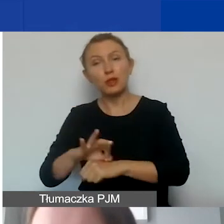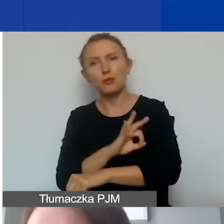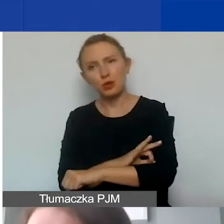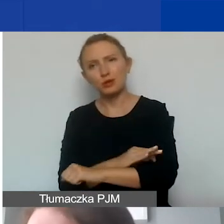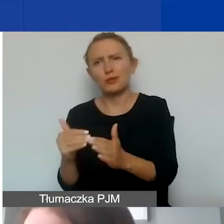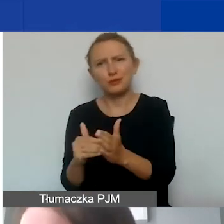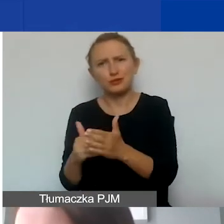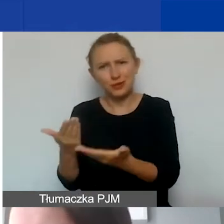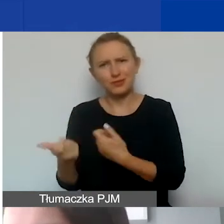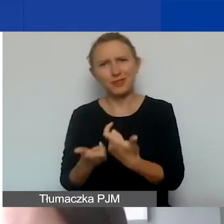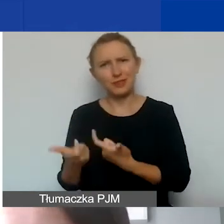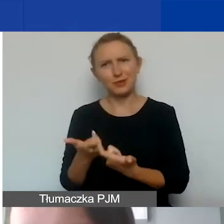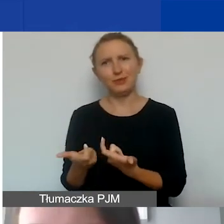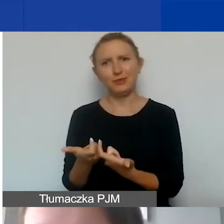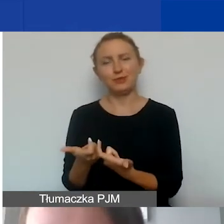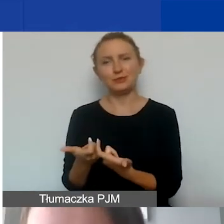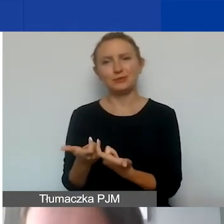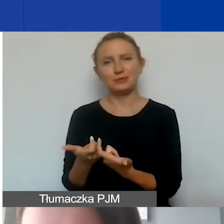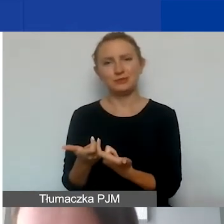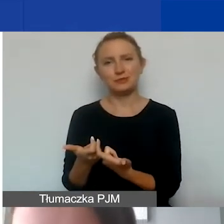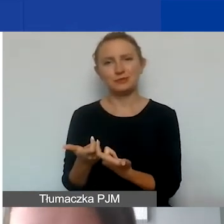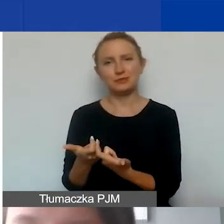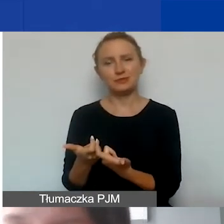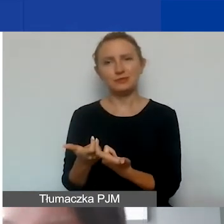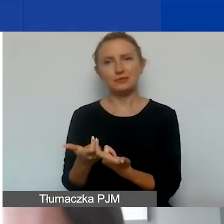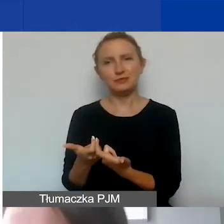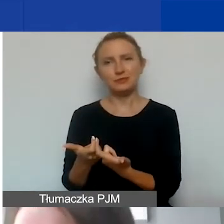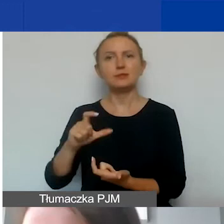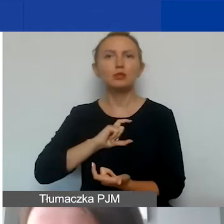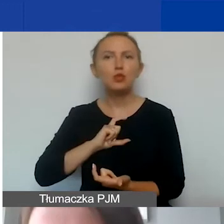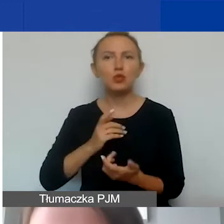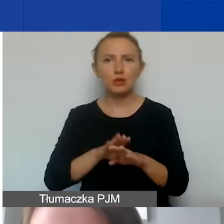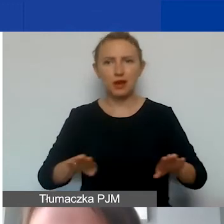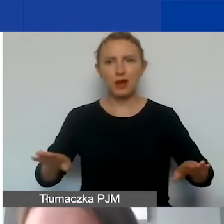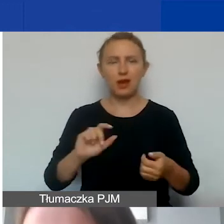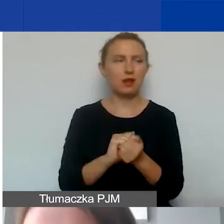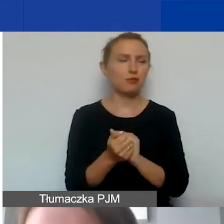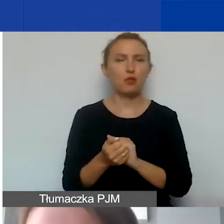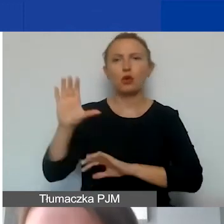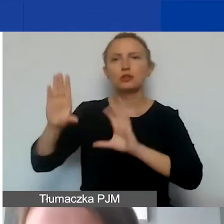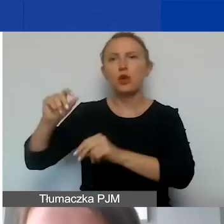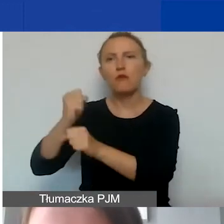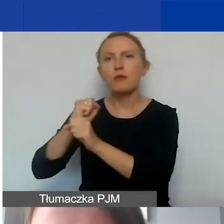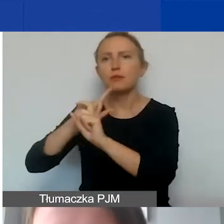to jakby potrzebujemy biurka albo obsługi księgowej, ogólnej organizacji,